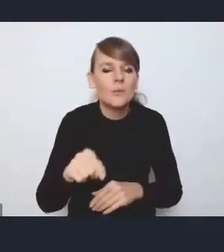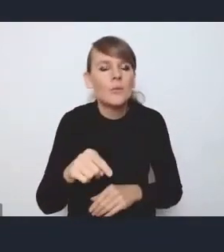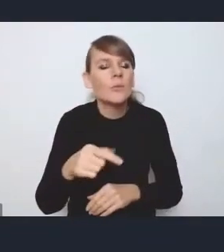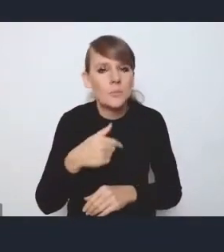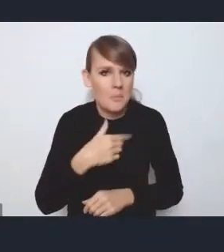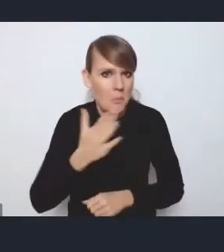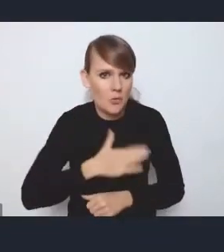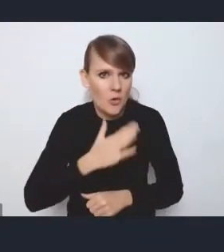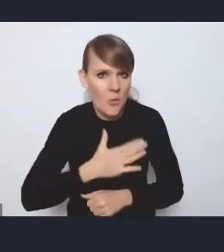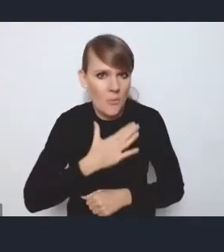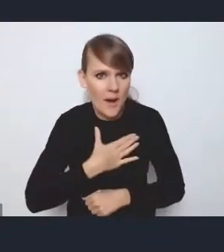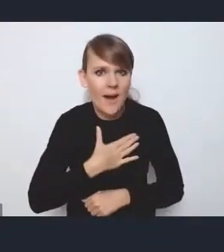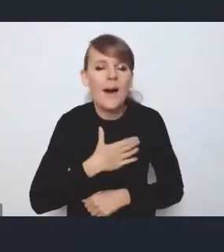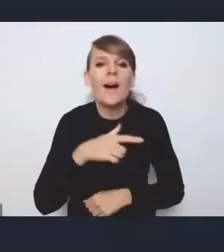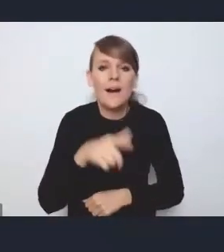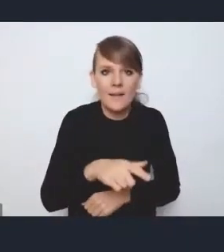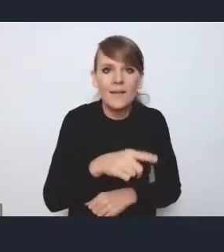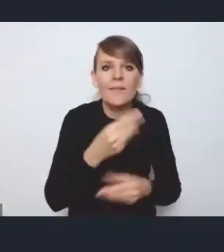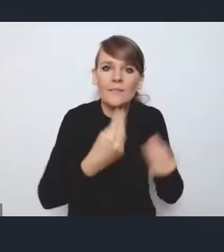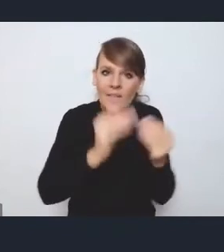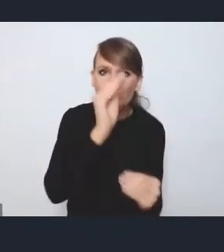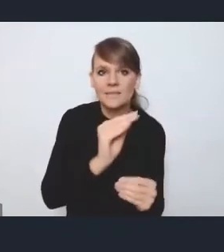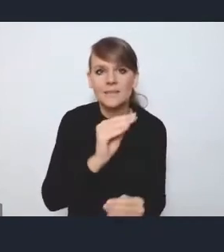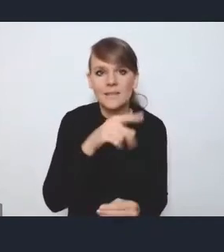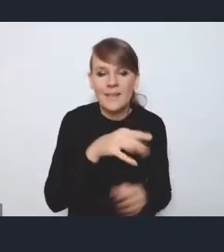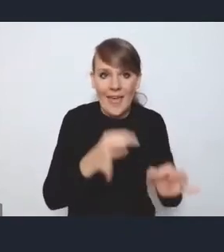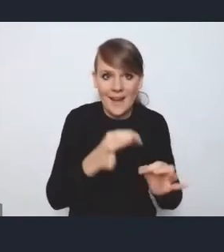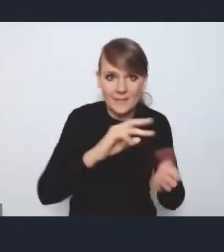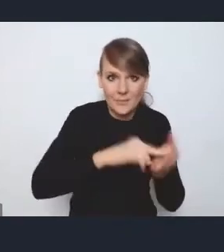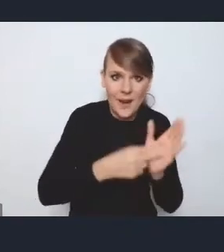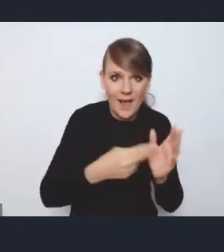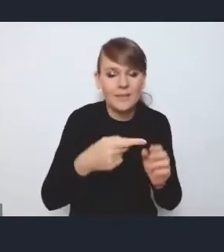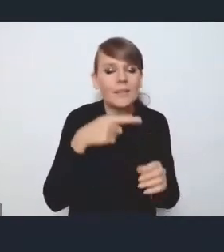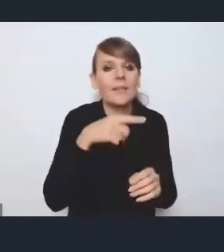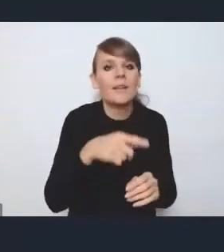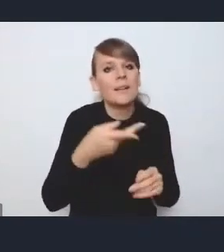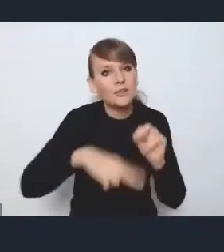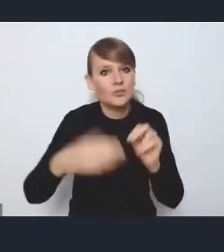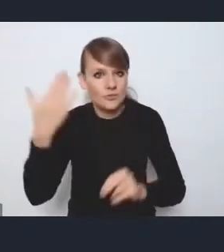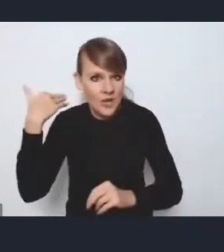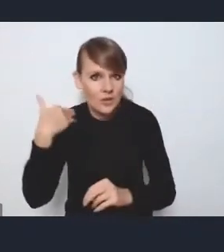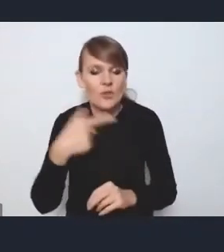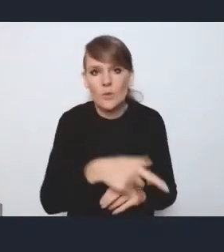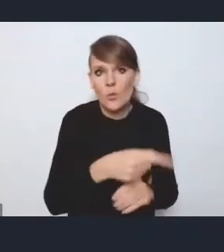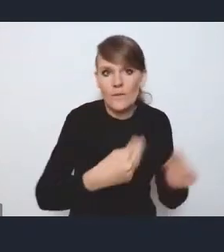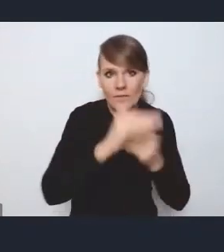że jest troszkę miejsca więcej poświęcone niż w poprzedniej strategii, w sensie w poprzedniej polityce miejskiej, transportowi publicznemu,